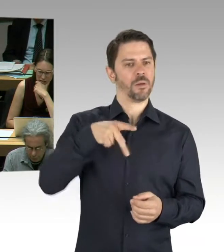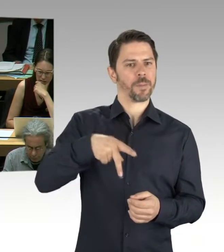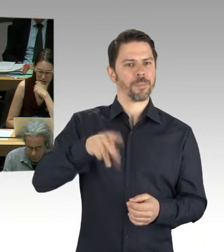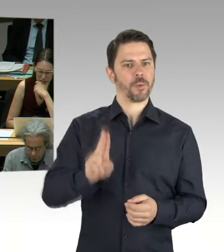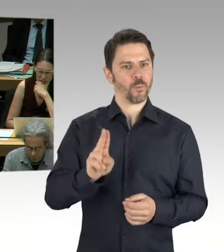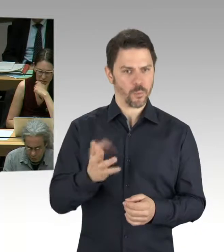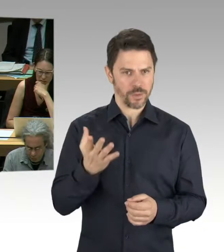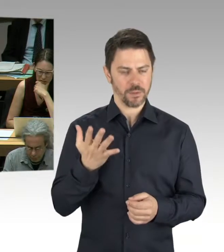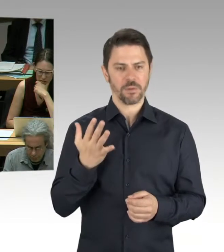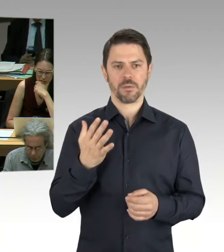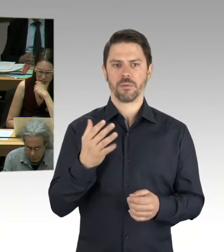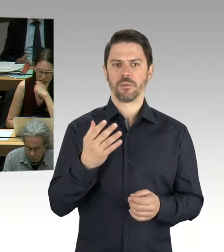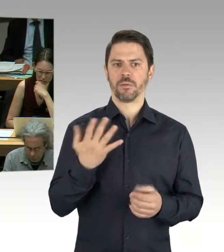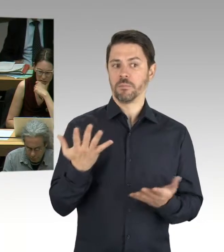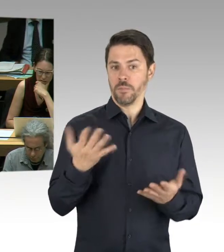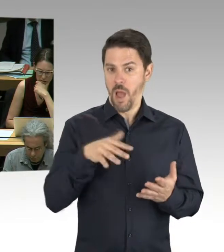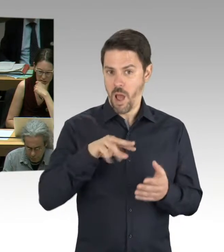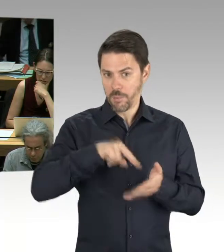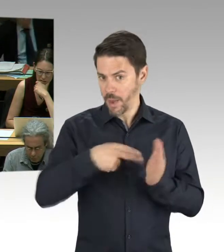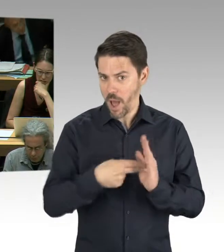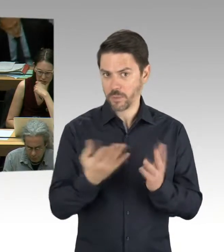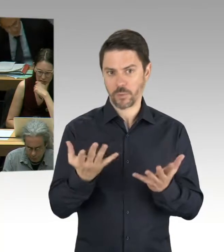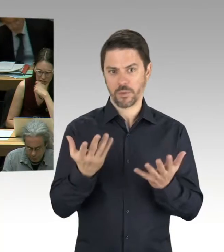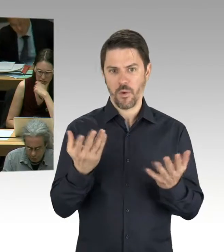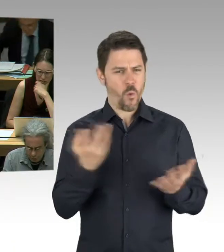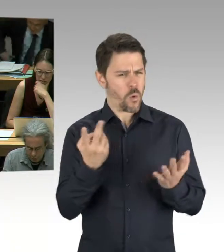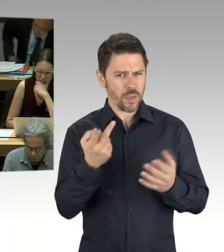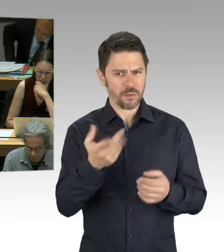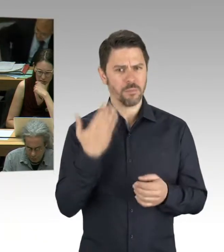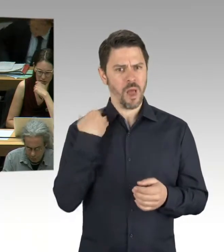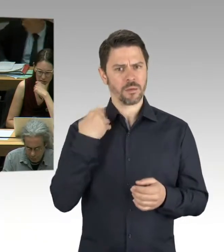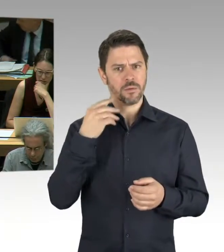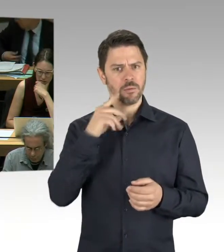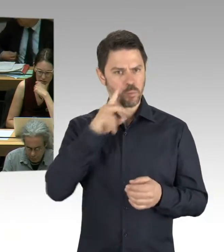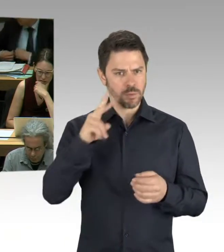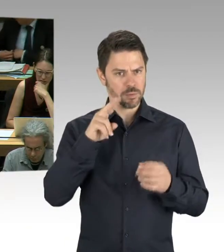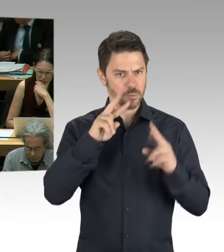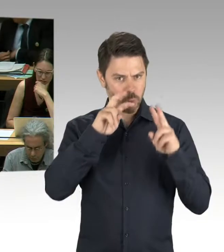und weit vor der Veranschlagung im Haushalt, die das erbracht haben?